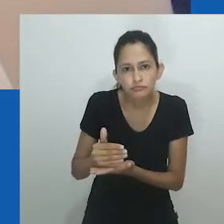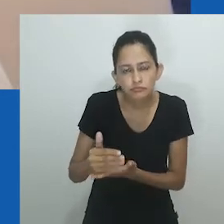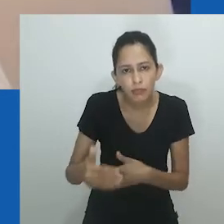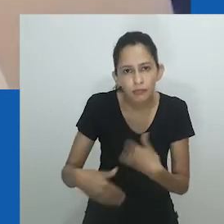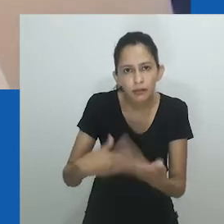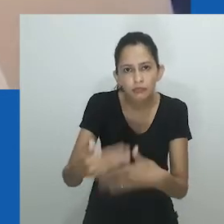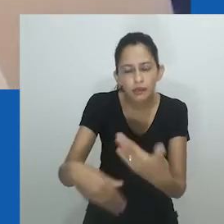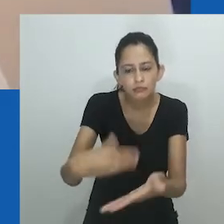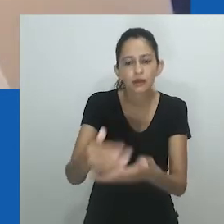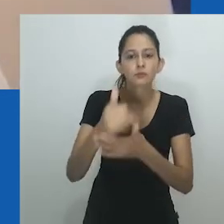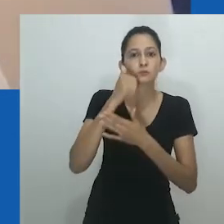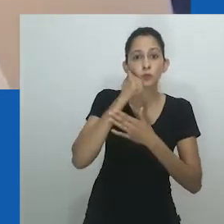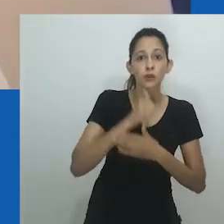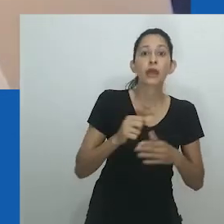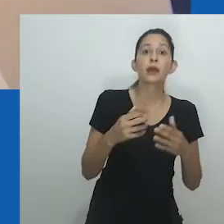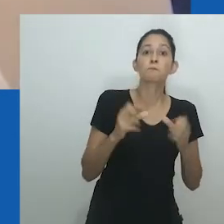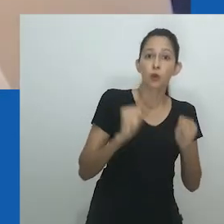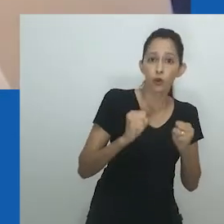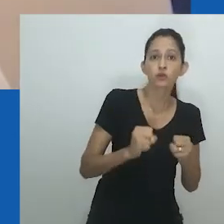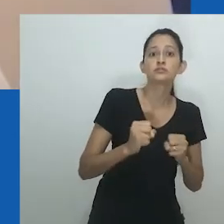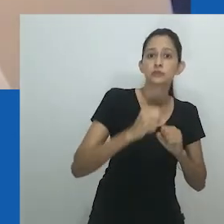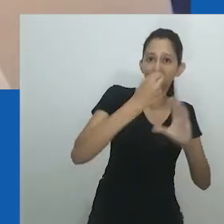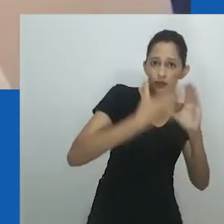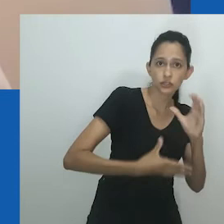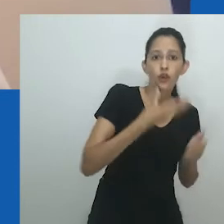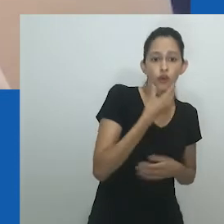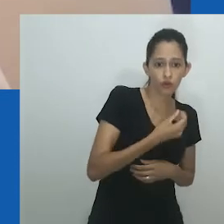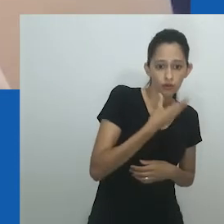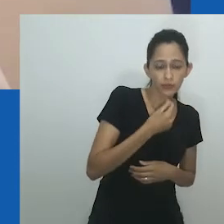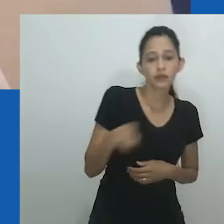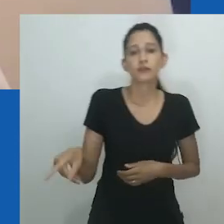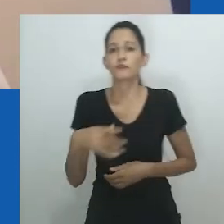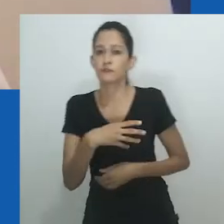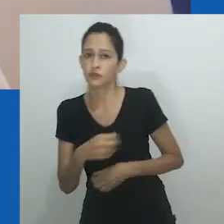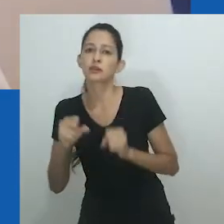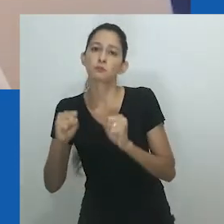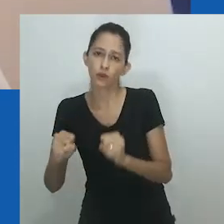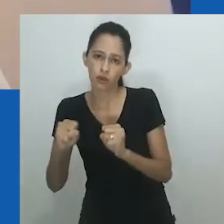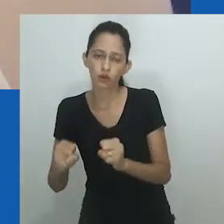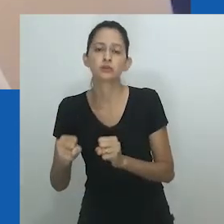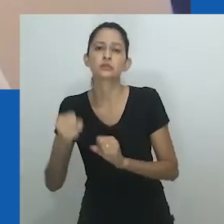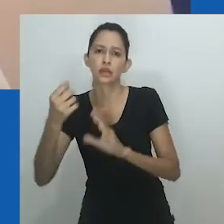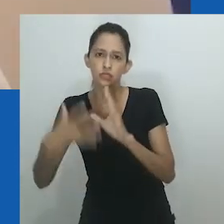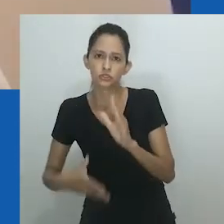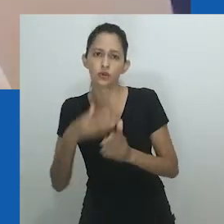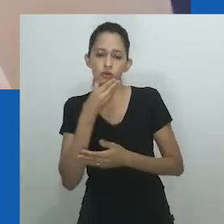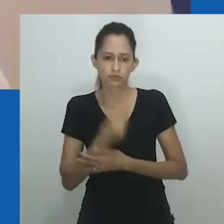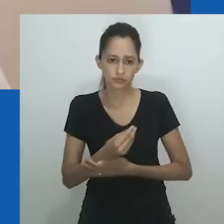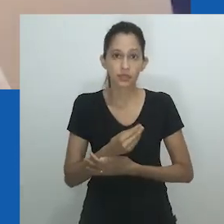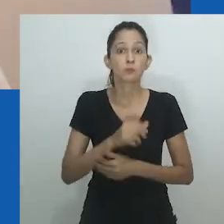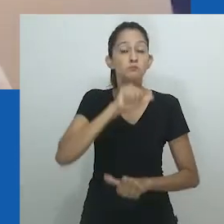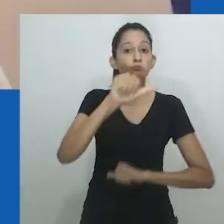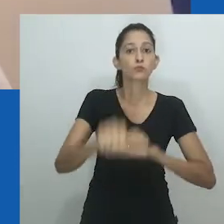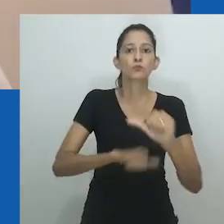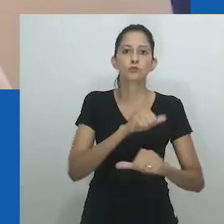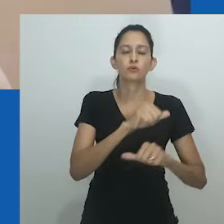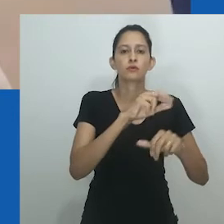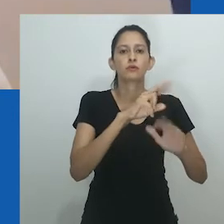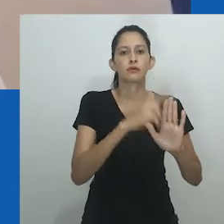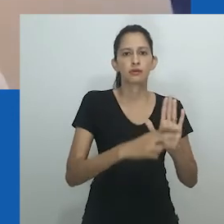Como já colocado, a exploração de Amadiume de um sistema de gênero flexível abriu caminho para que as mulheres fossem maridos femininos e filhas masculinas.